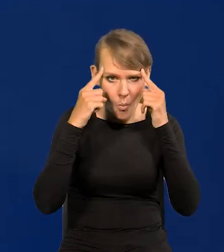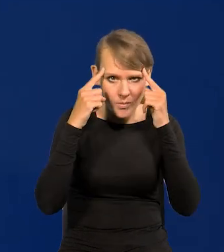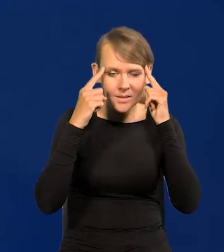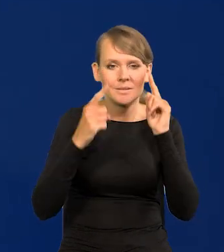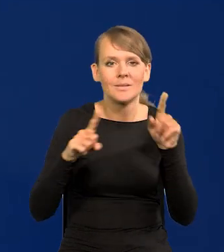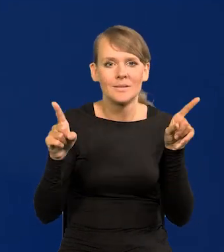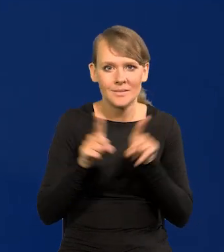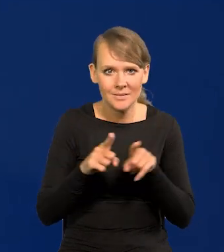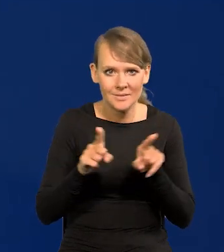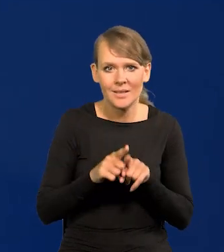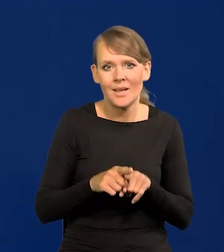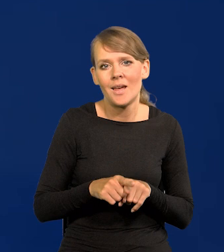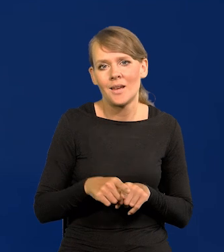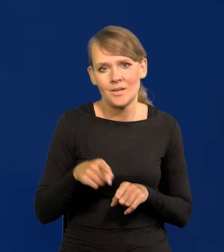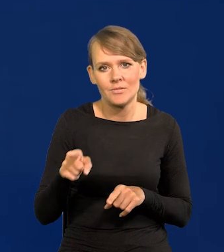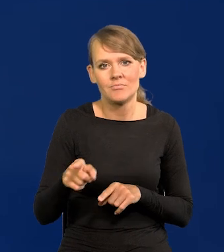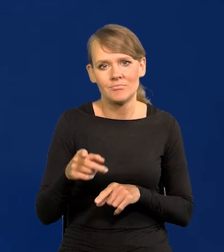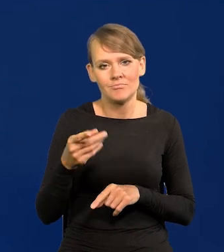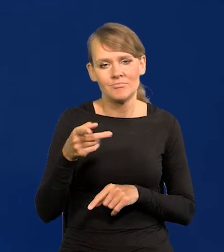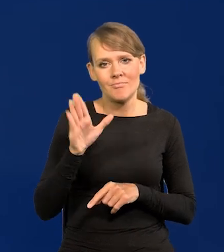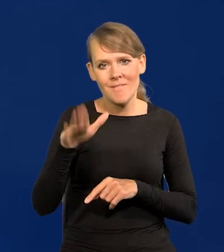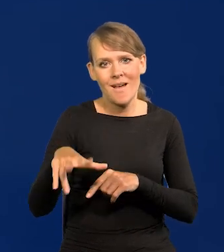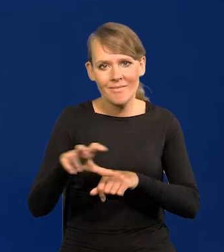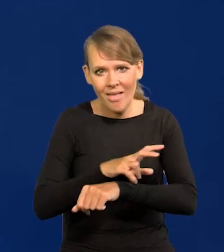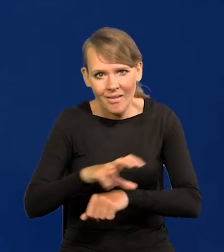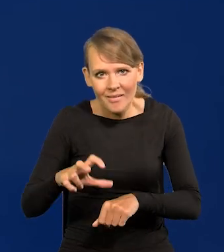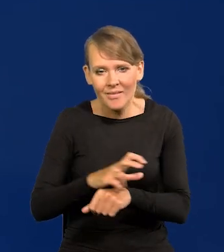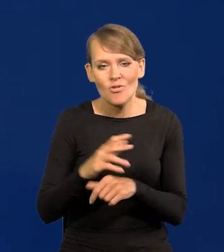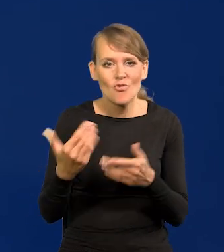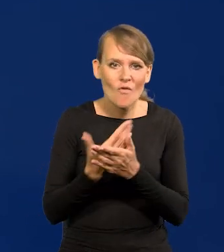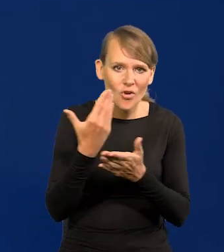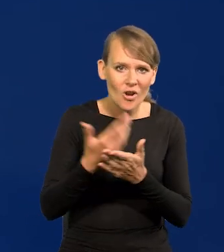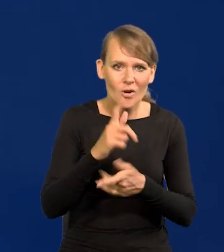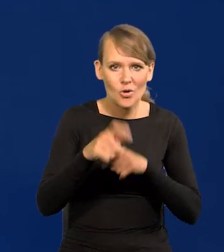i dobrze wyposażony w kapitał, w technikę, w nowoczesne rozwiązania,